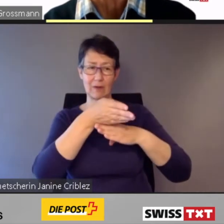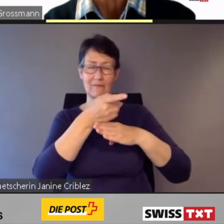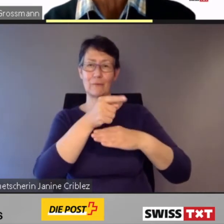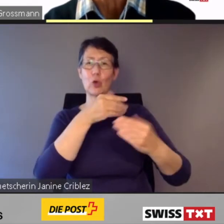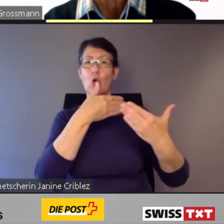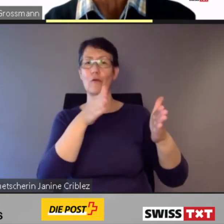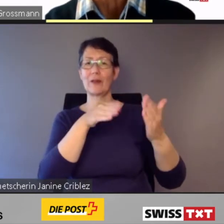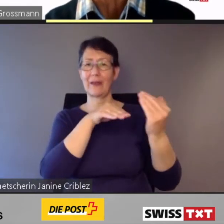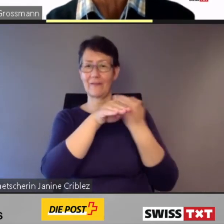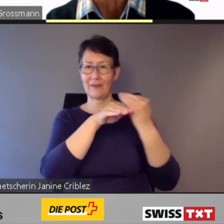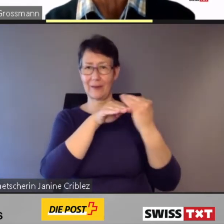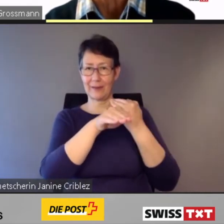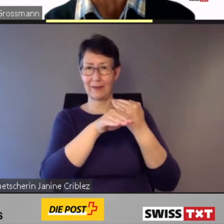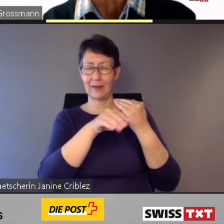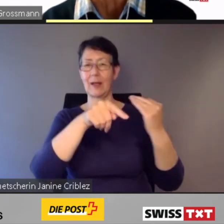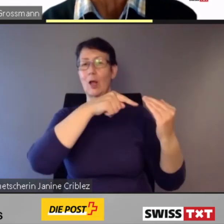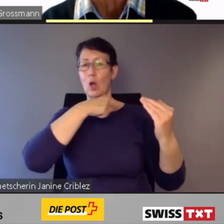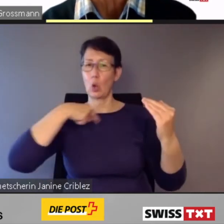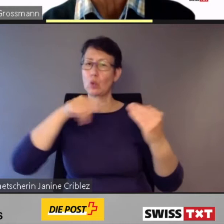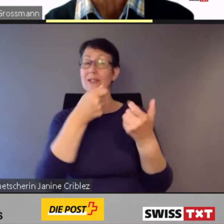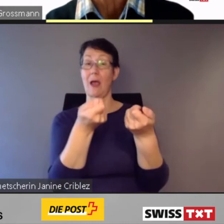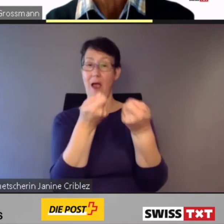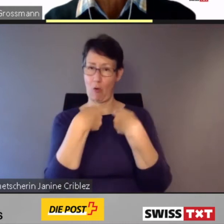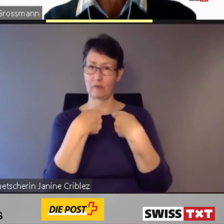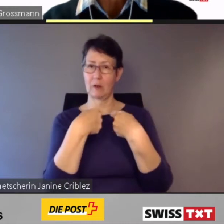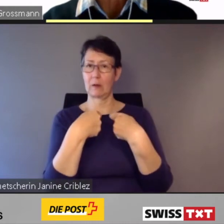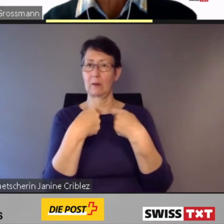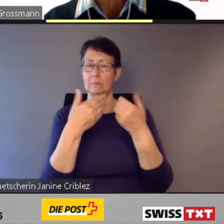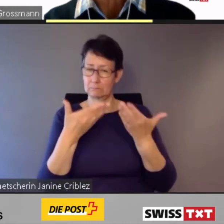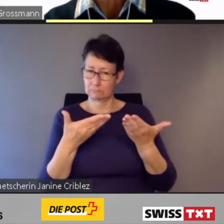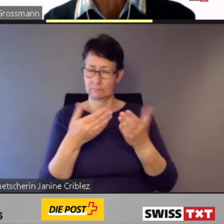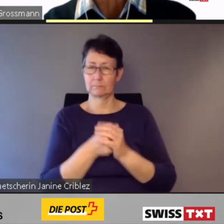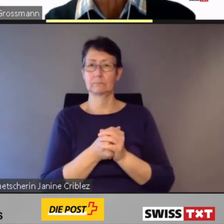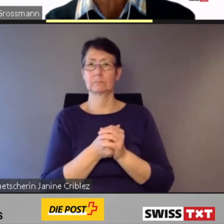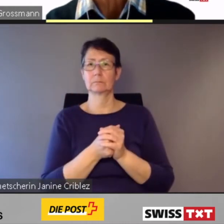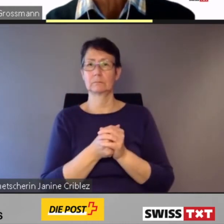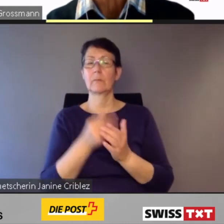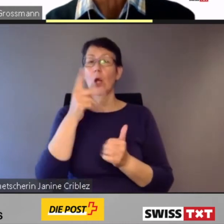Kundinnen und Kunden mit eingeschränkter Mobilität